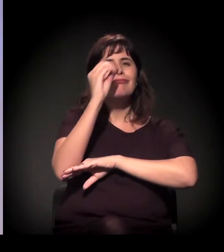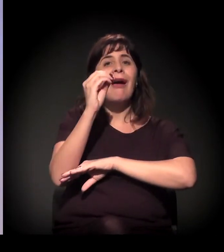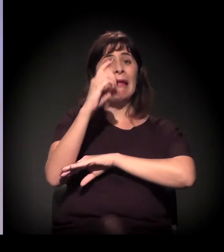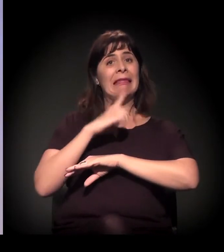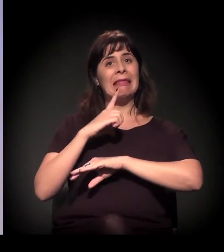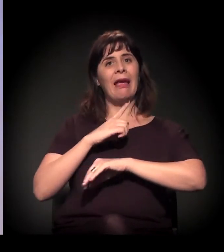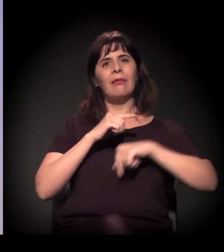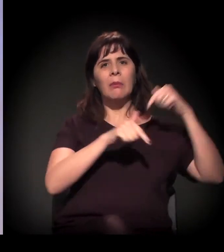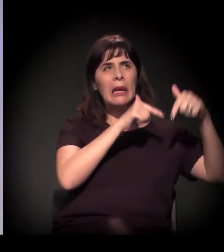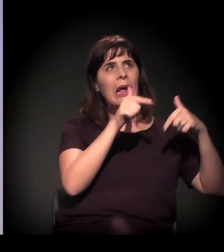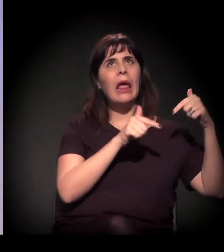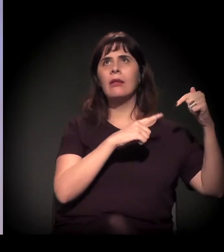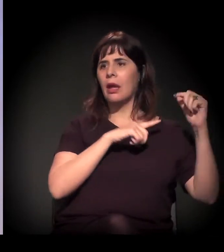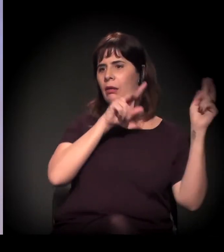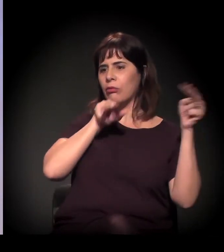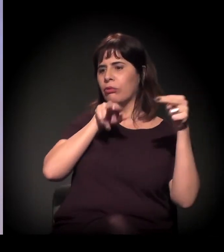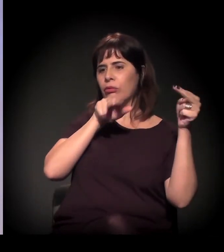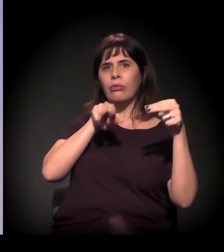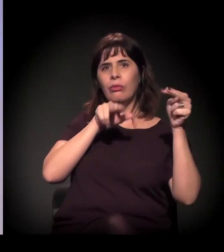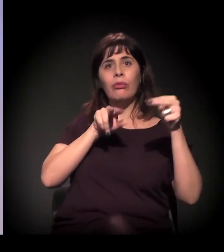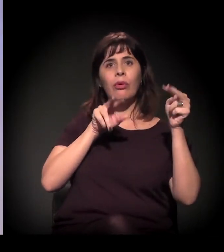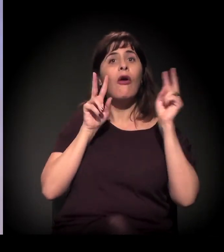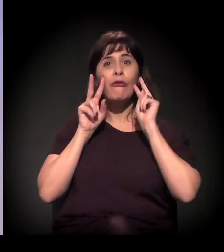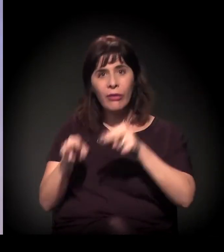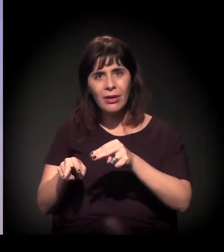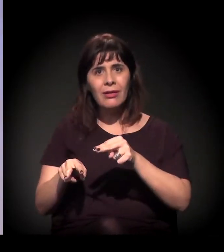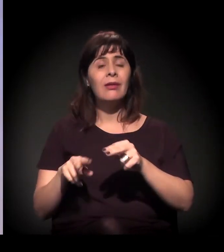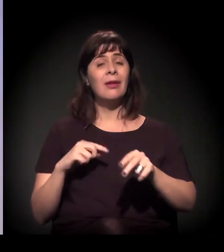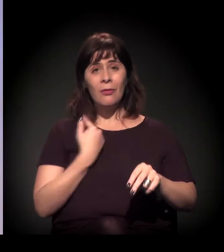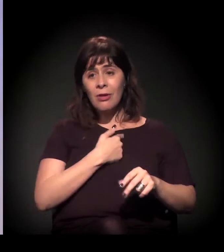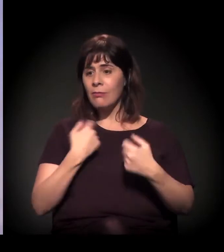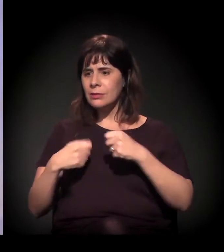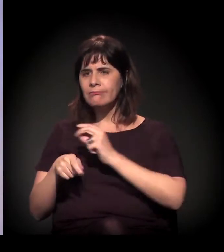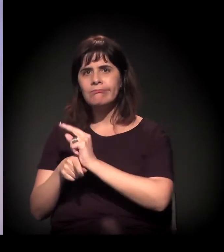mas de a gente levar algumas atividades culturais. Então a gente começa a levar samba,